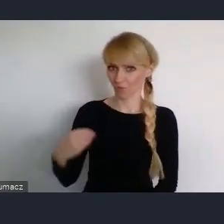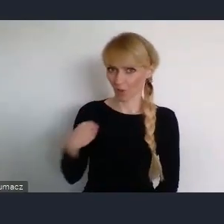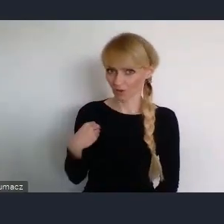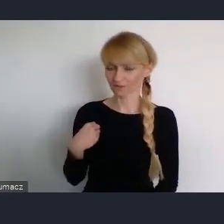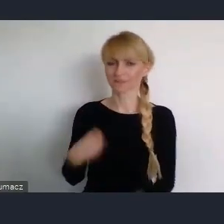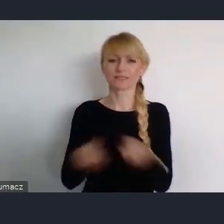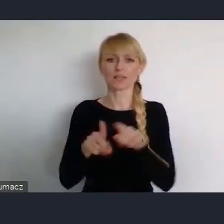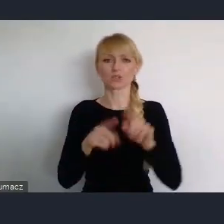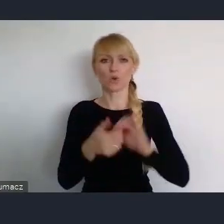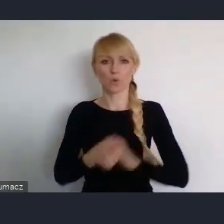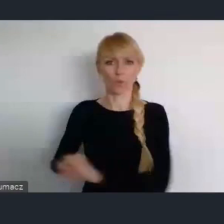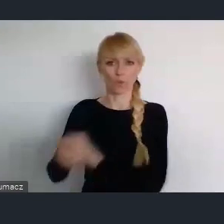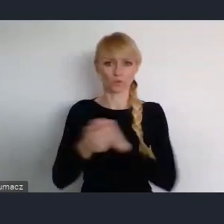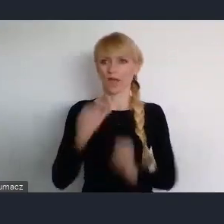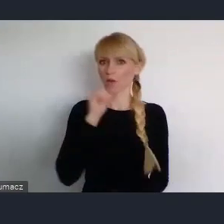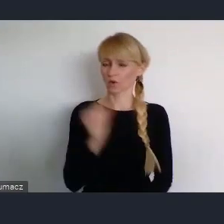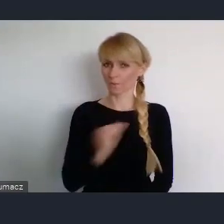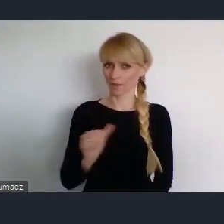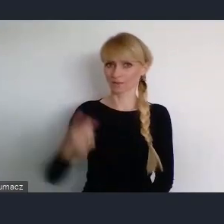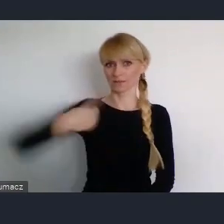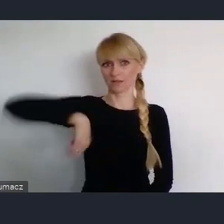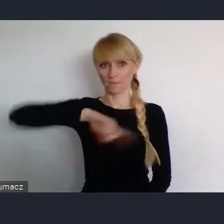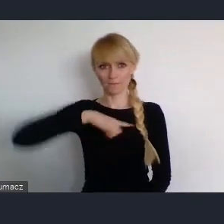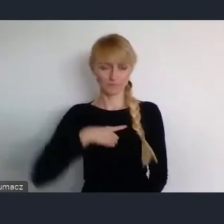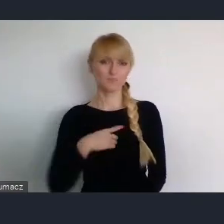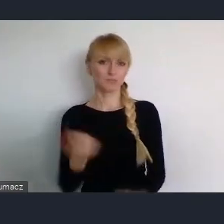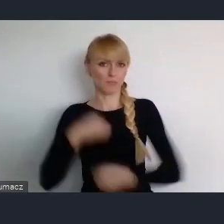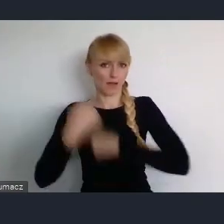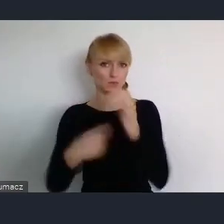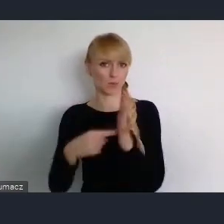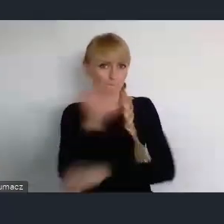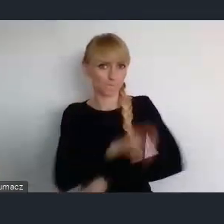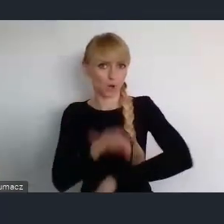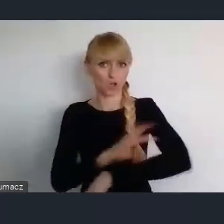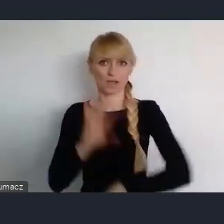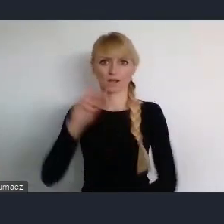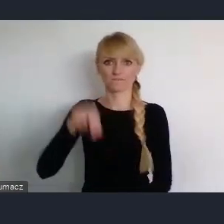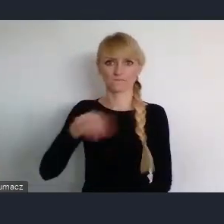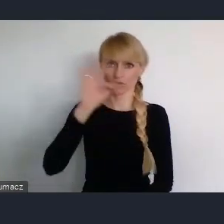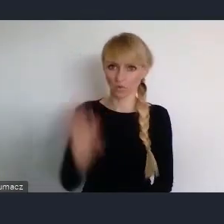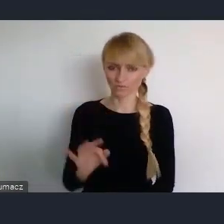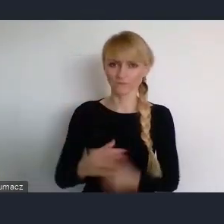i z którą ściśle współpracujemy także nad WUFem, oraz w komisji wspólnej rządu i samorządu terytorialnego